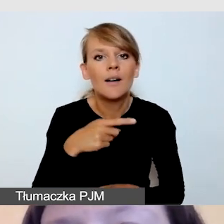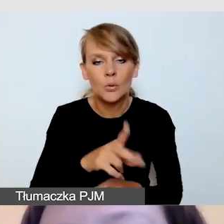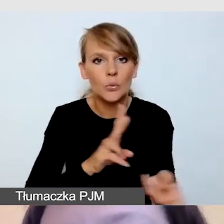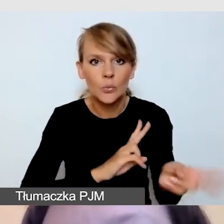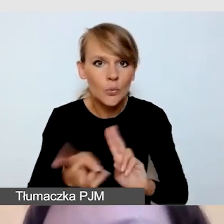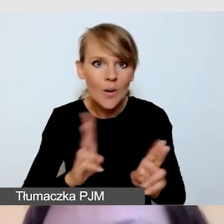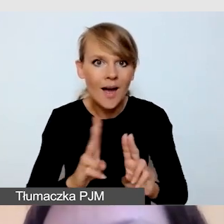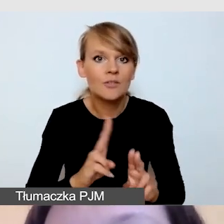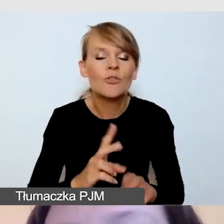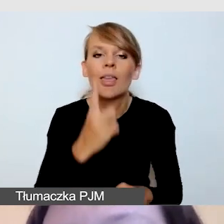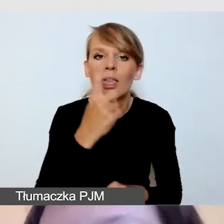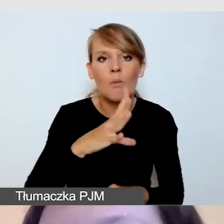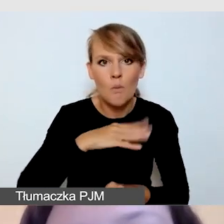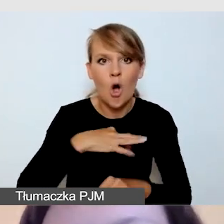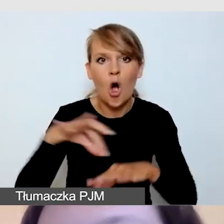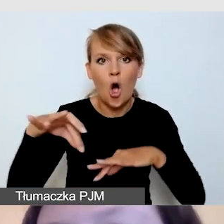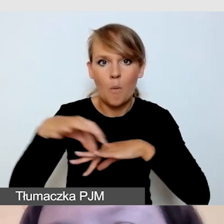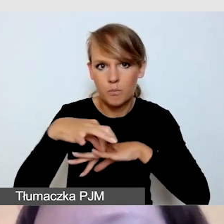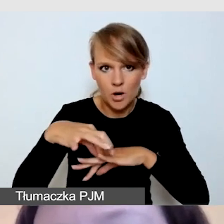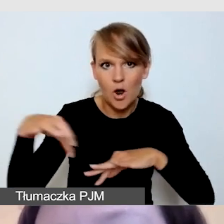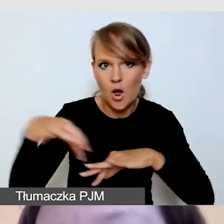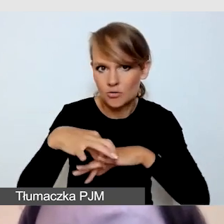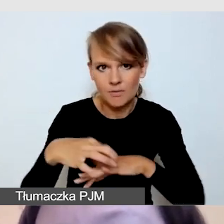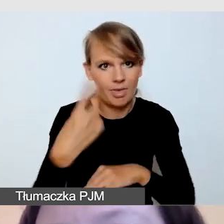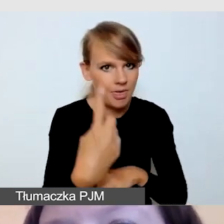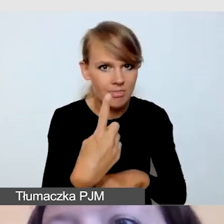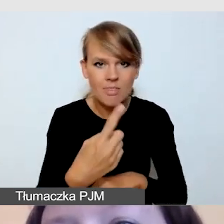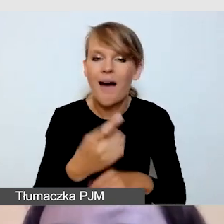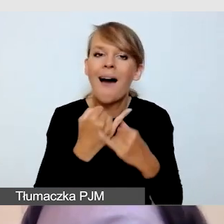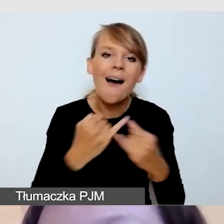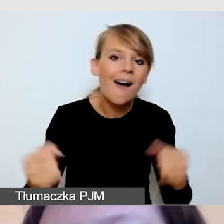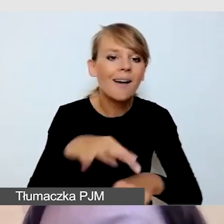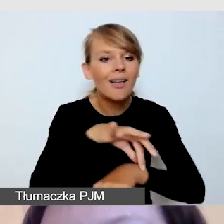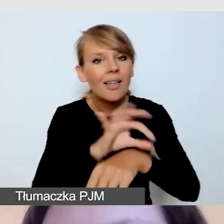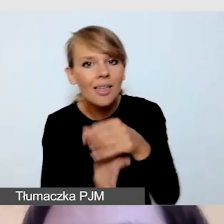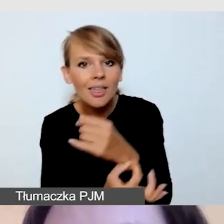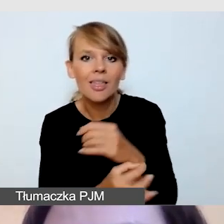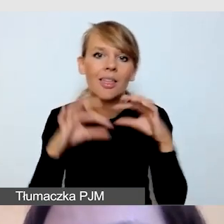to obrączka. Tłumacze nie mają biżuterii, nie mają kolorowych paznokci